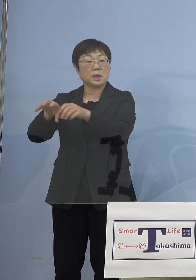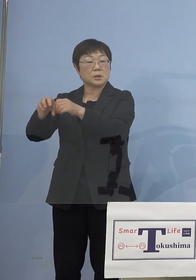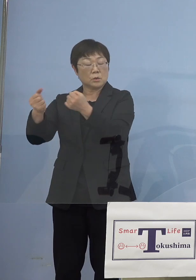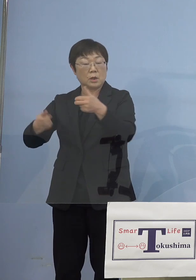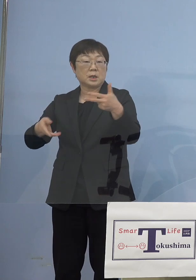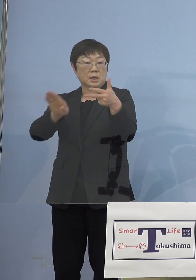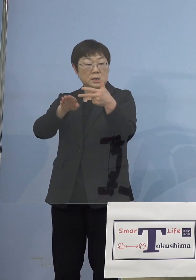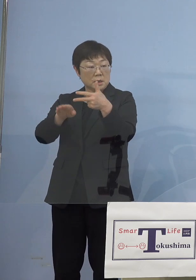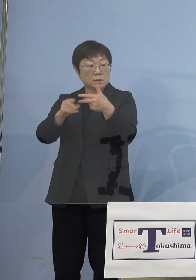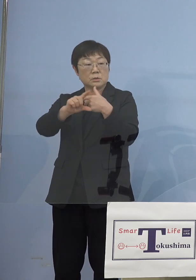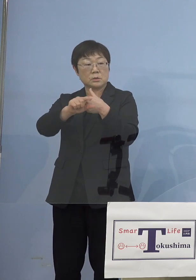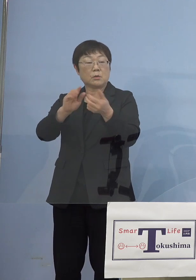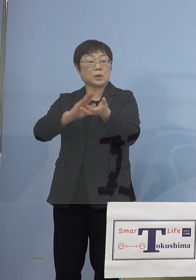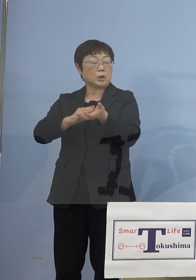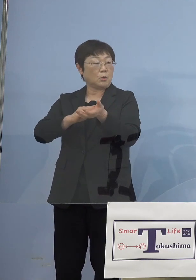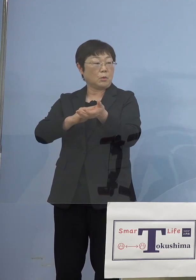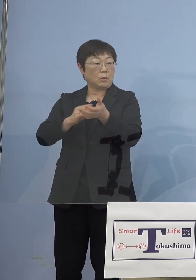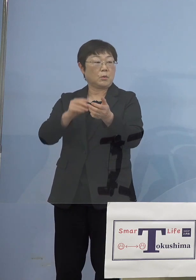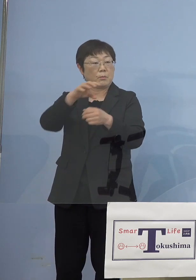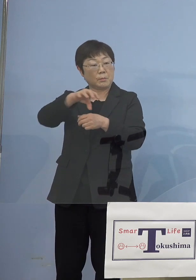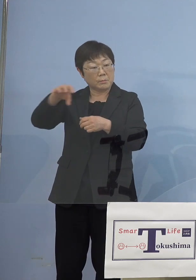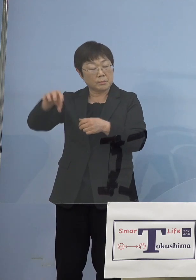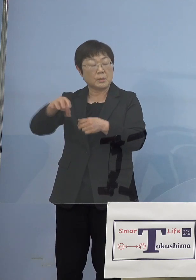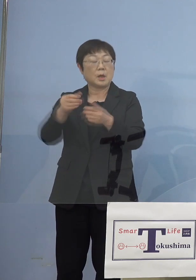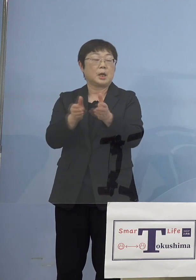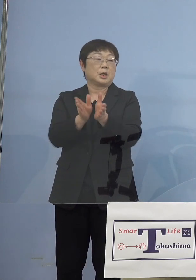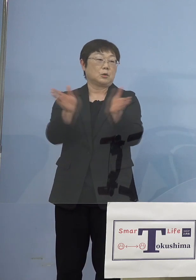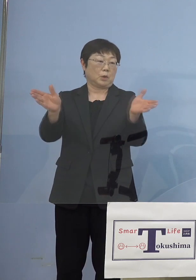あと医療施設ですね それ以外も広げていくべきだという